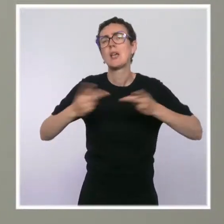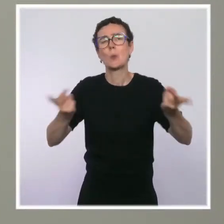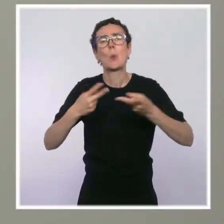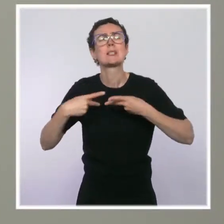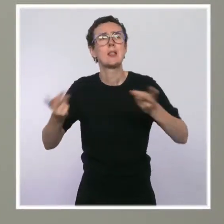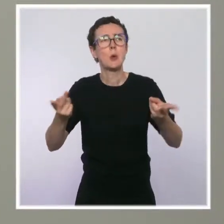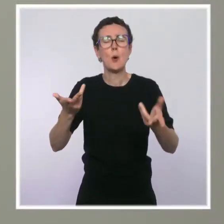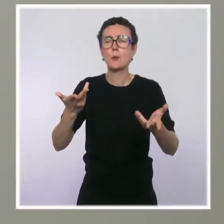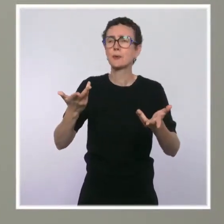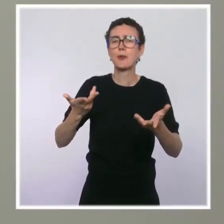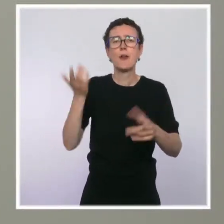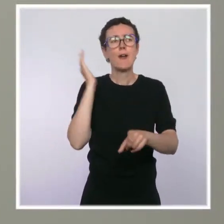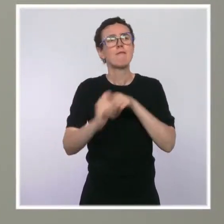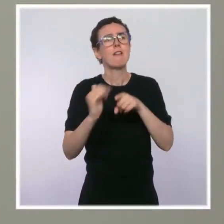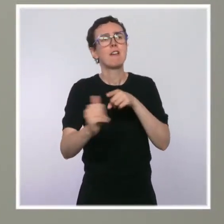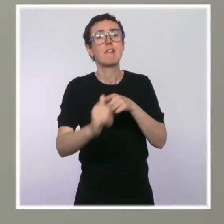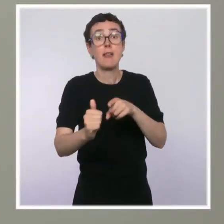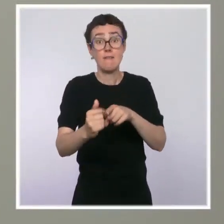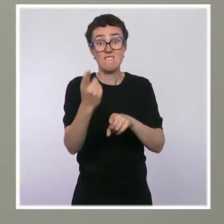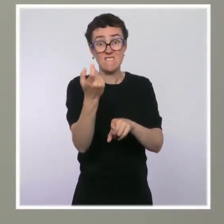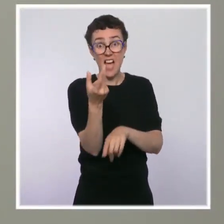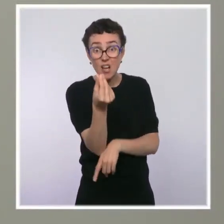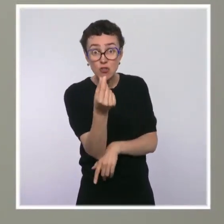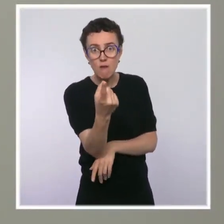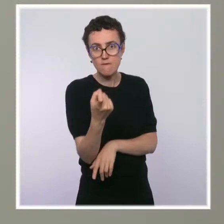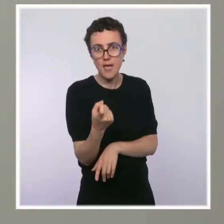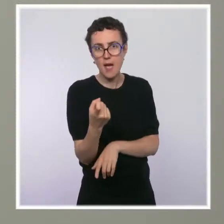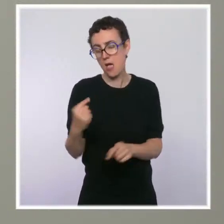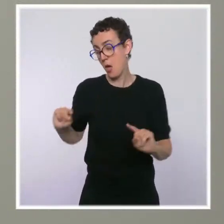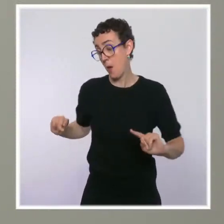Que répondez-vous à ceux qui disent que finalement, ça tombe très, très bien pour une campagne, de financer :